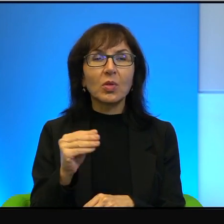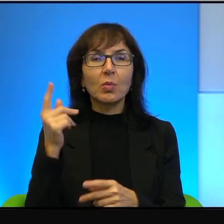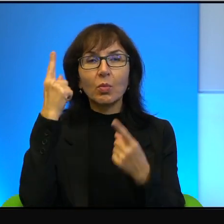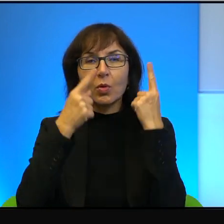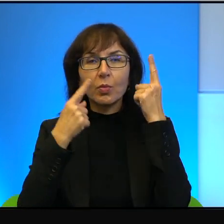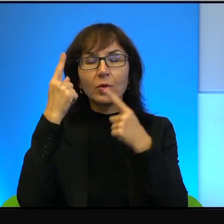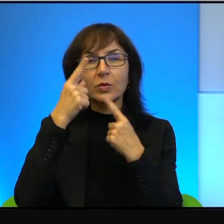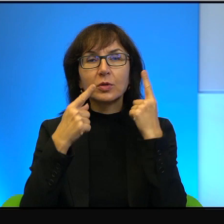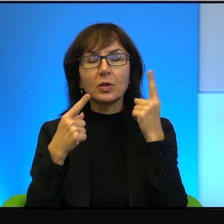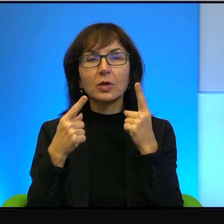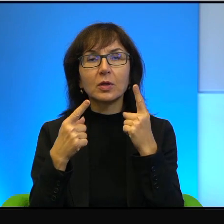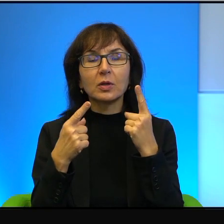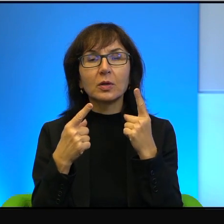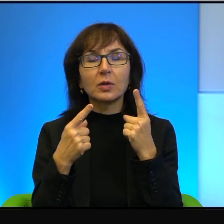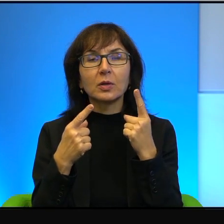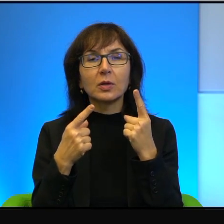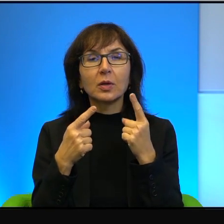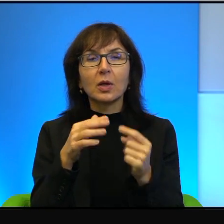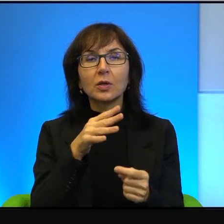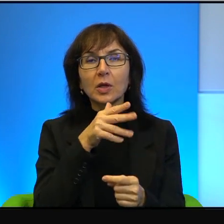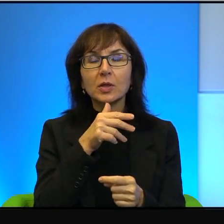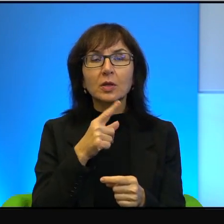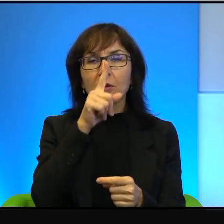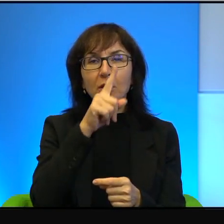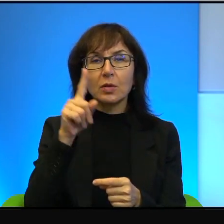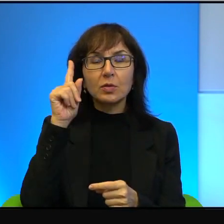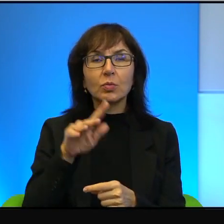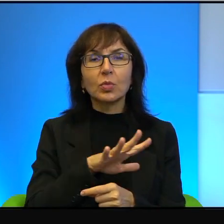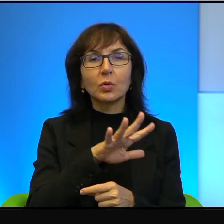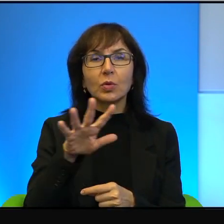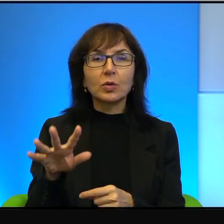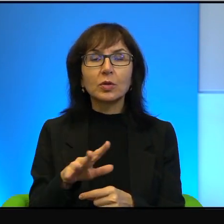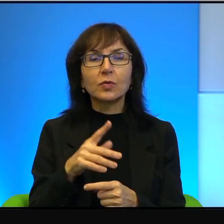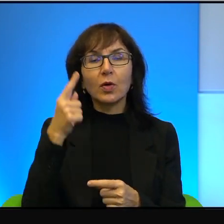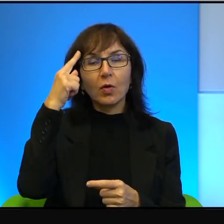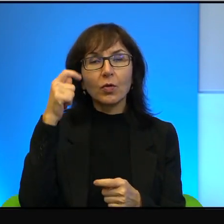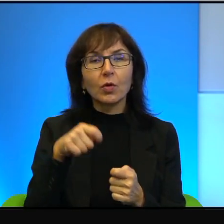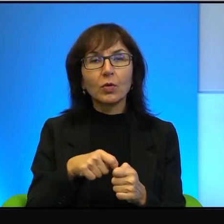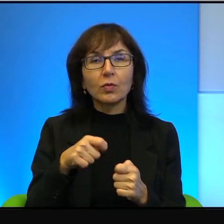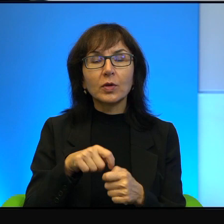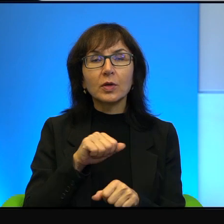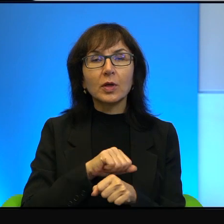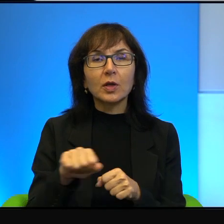że izraelskie społeczeństwo wobec tego konfliktu jest takie kompletnie bezmyślne